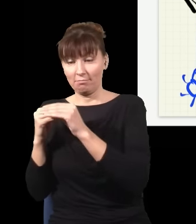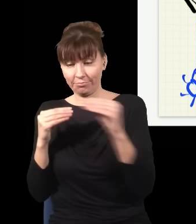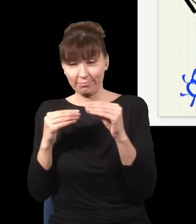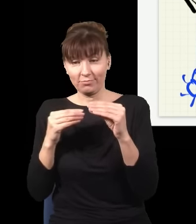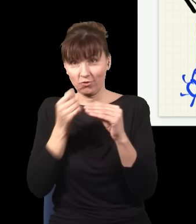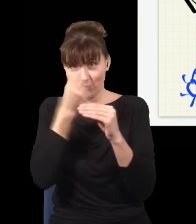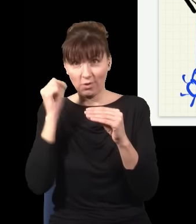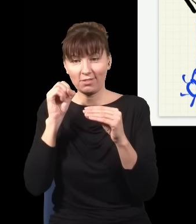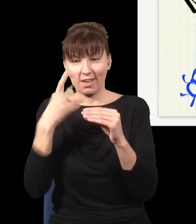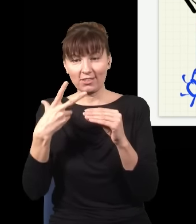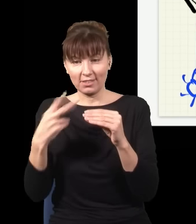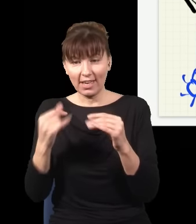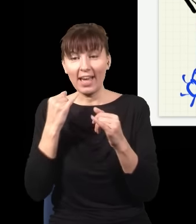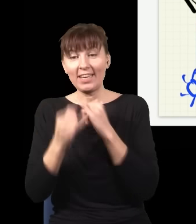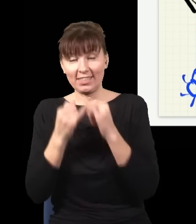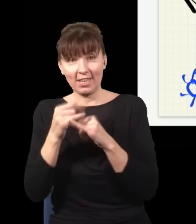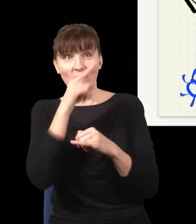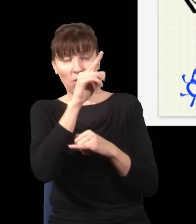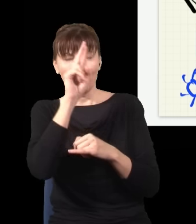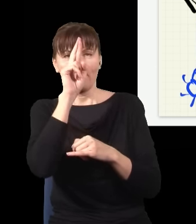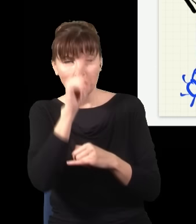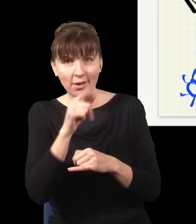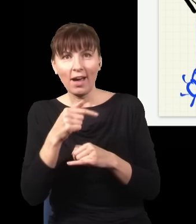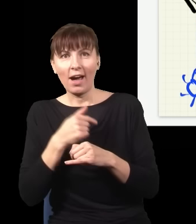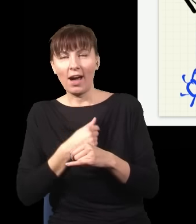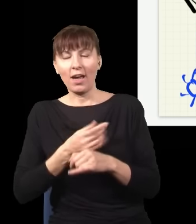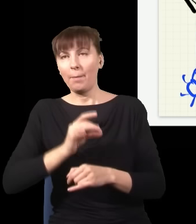w ten sposób mógłbym się z nim komunikować na odległość nieskończenie szybko, bo gdybym był na drugim końcu